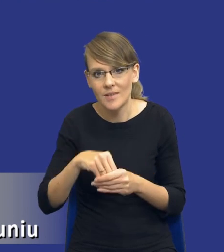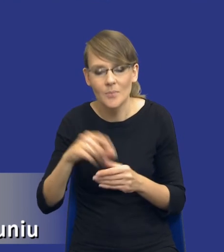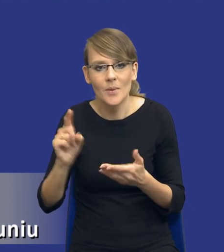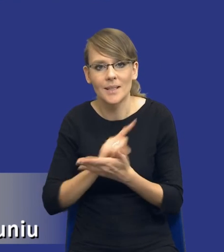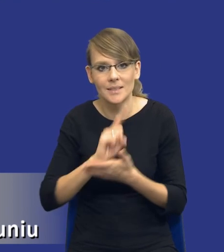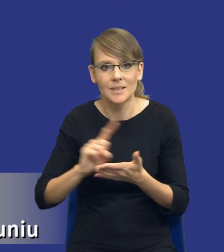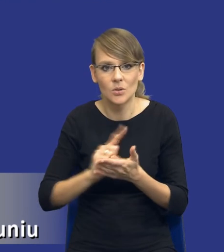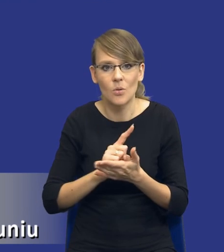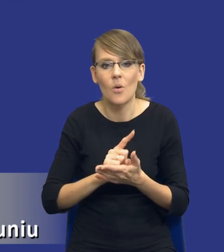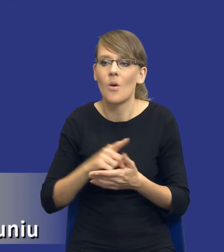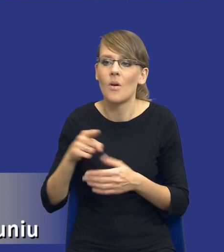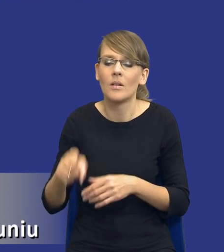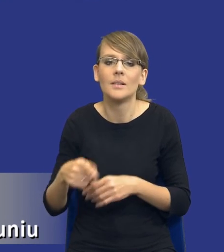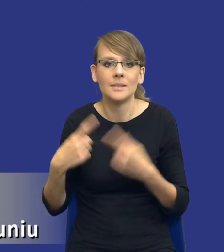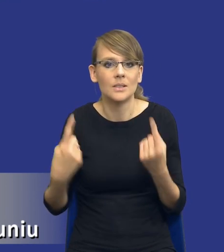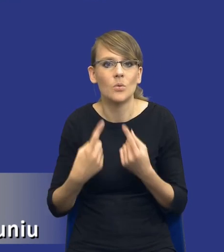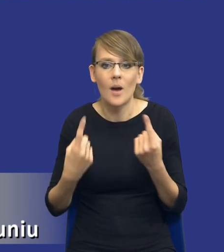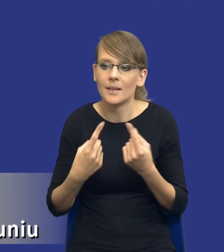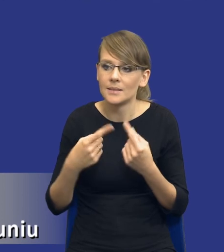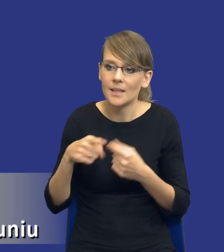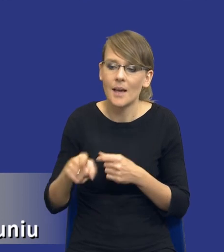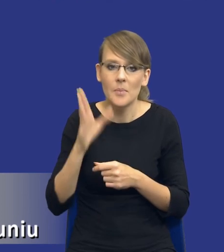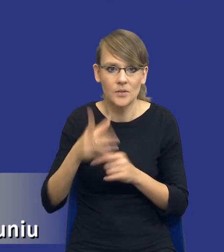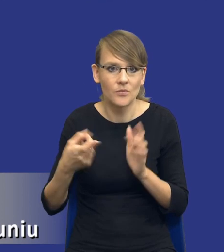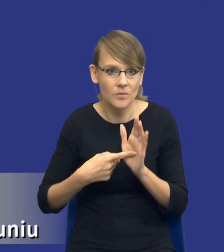istniejące po stronie wykonawców będzie tego wymagało. Może powinniśmy poświęcić